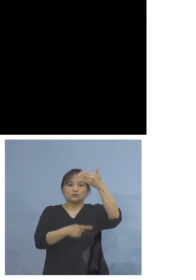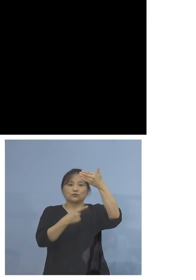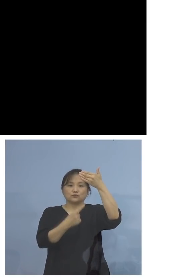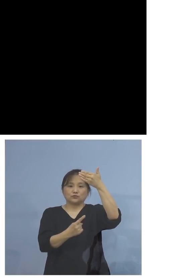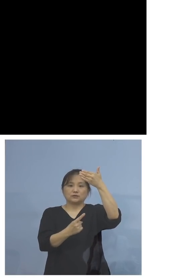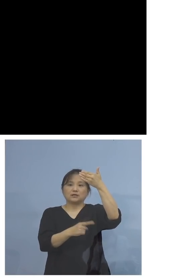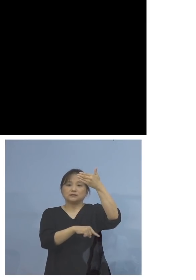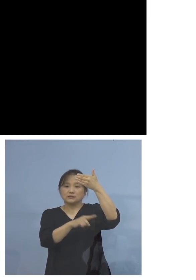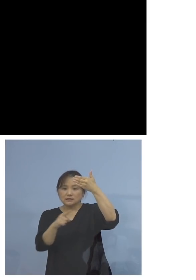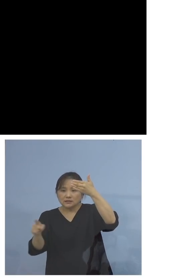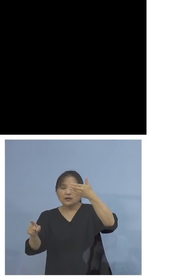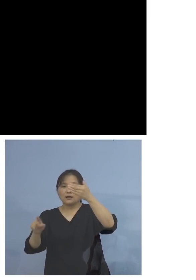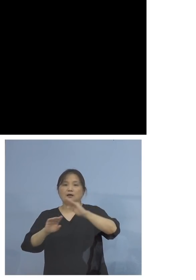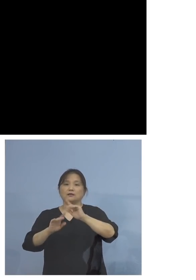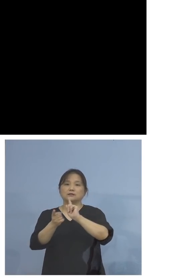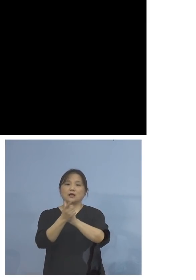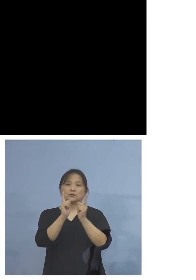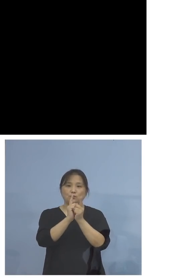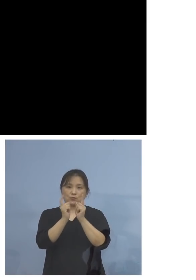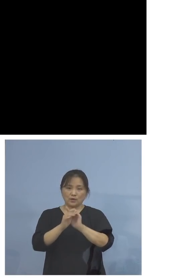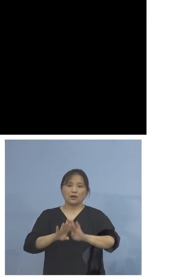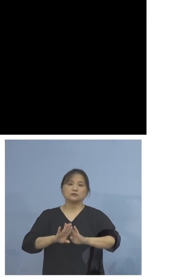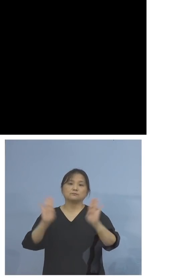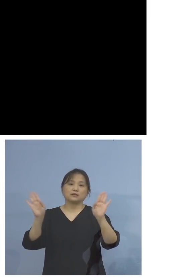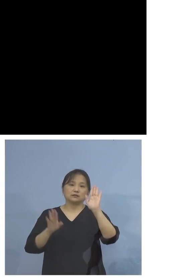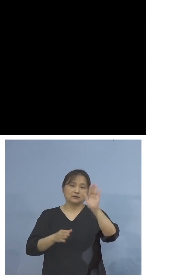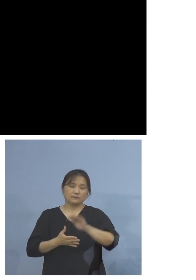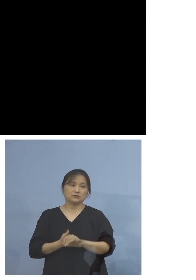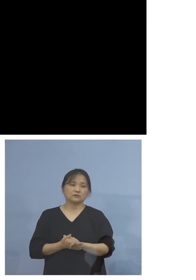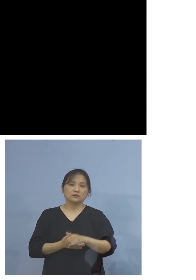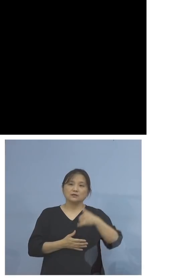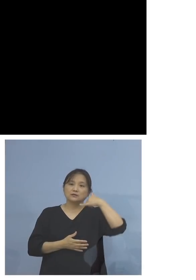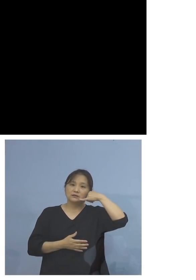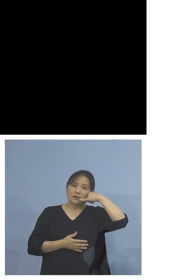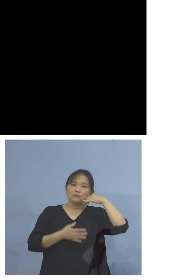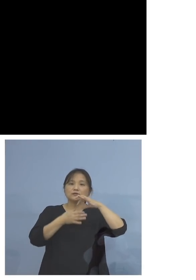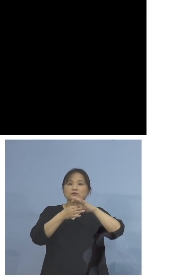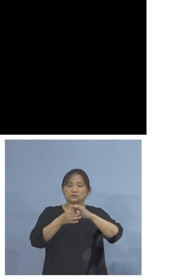対応をさせていただいております 電話につきましてはフリーダイヤル